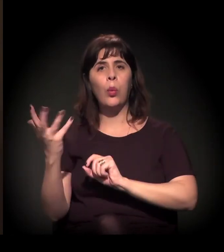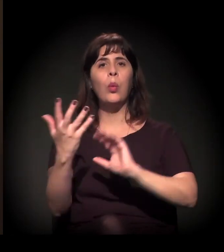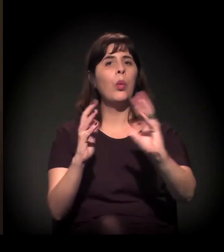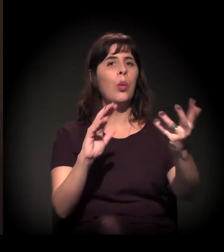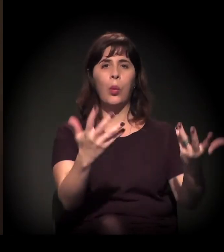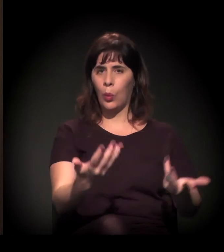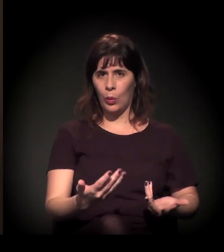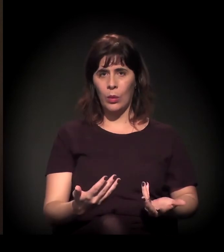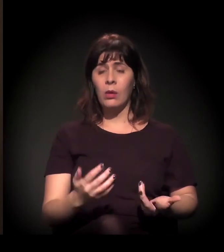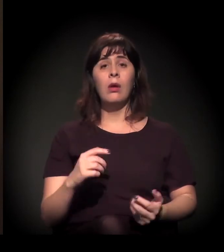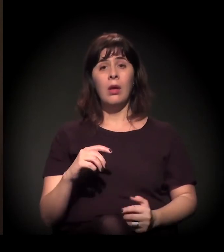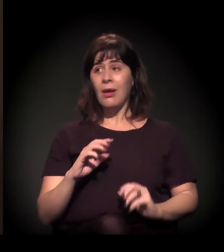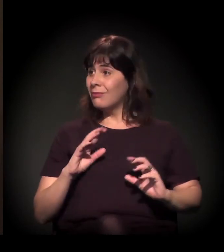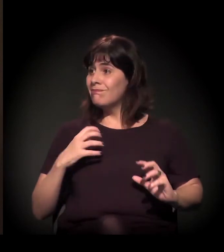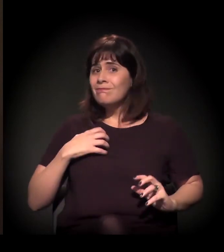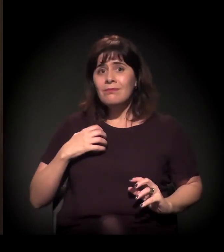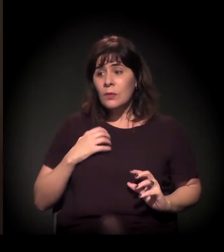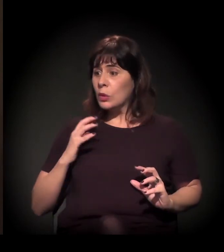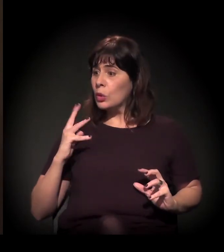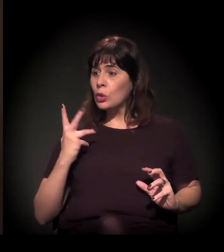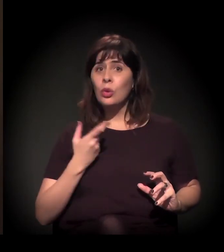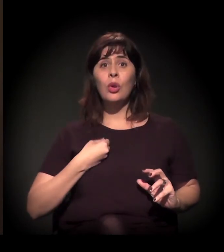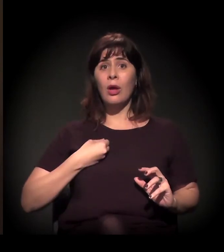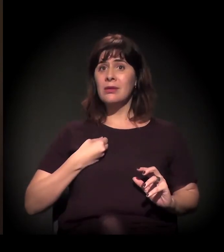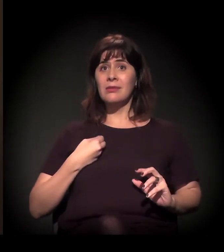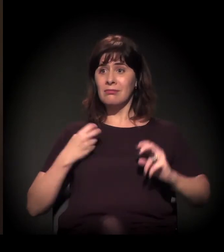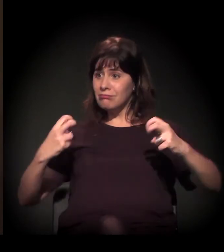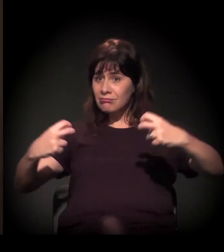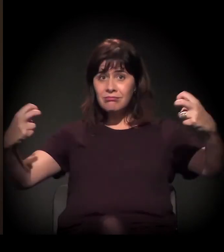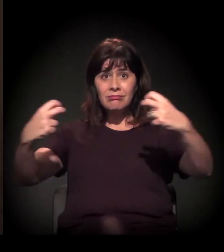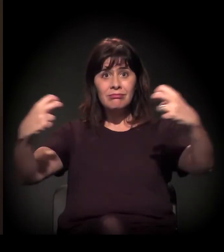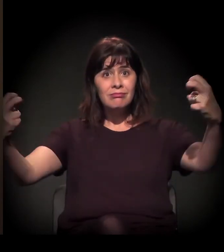estão preocupados e querem participar.